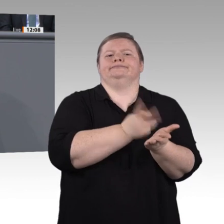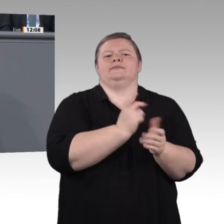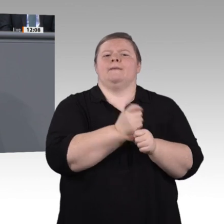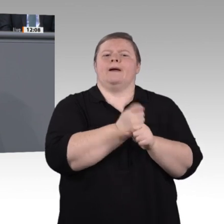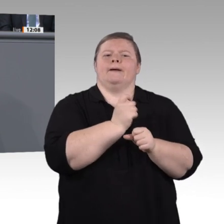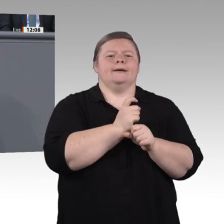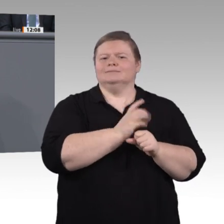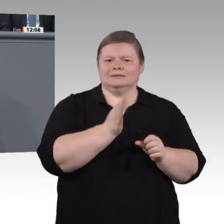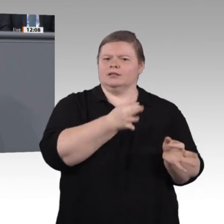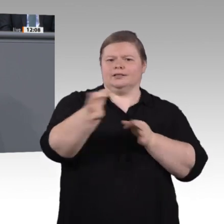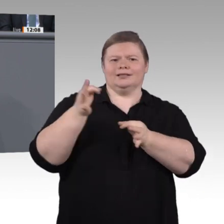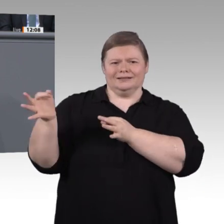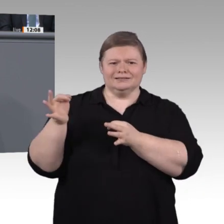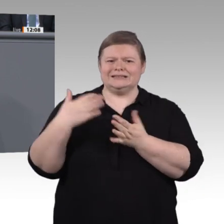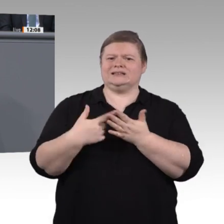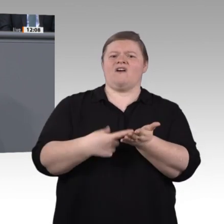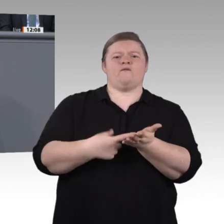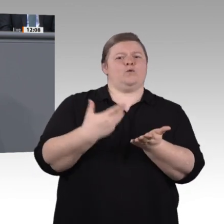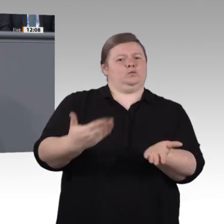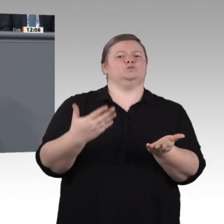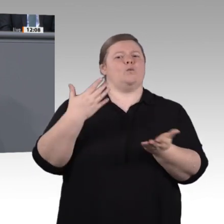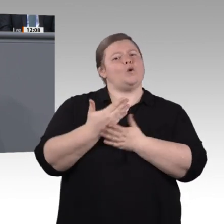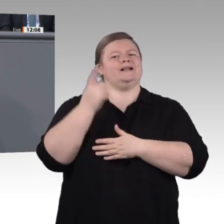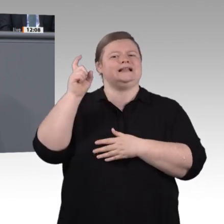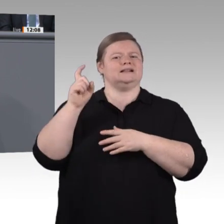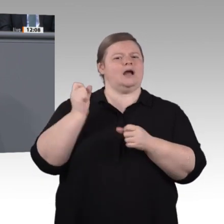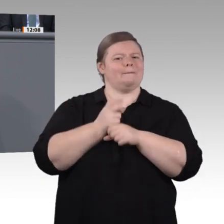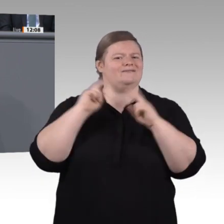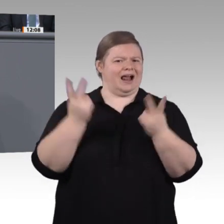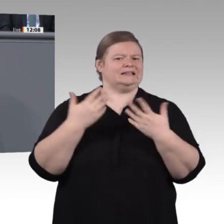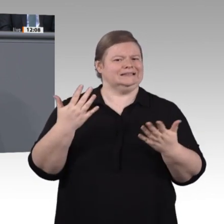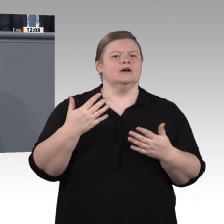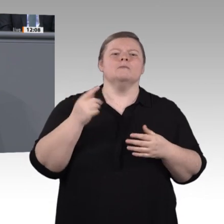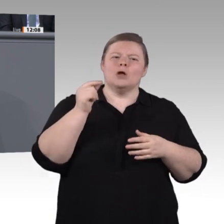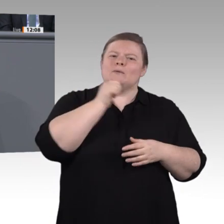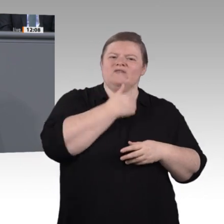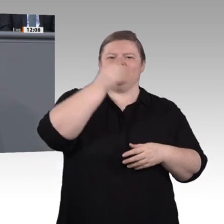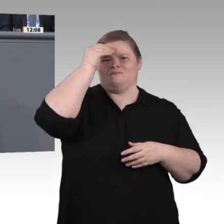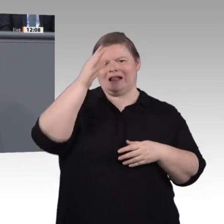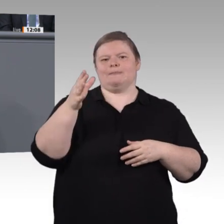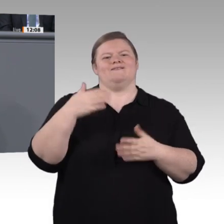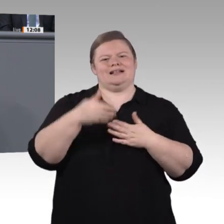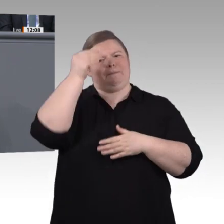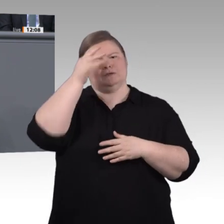mehr Menschen dafür begeistern. Wir Grüne wollen, dass auch auf diesem Gebiet mehr Gerechtigkeit entsteht;